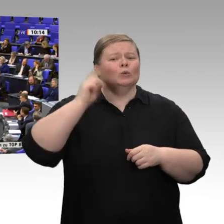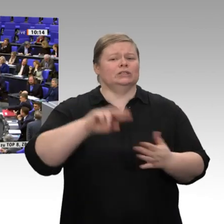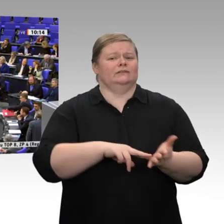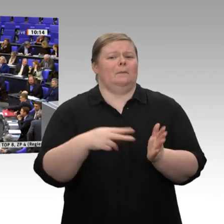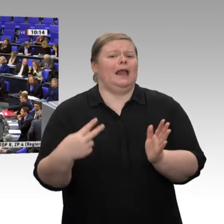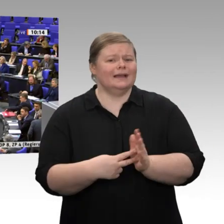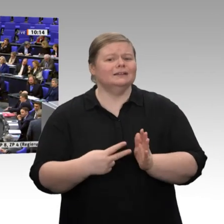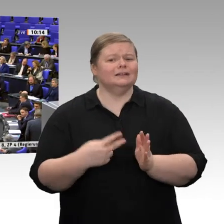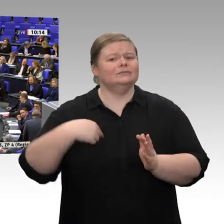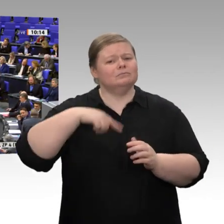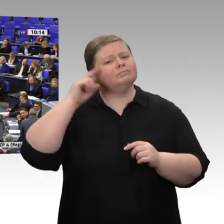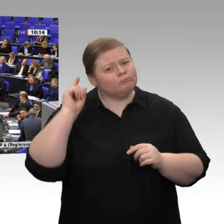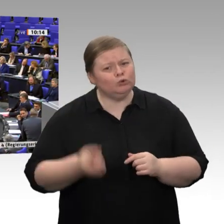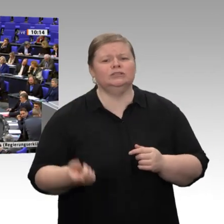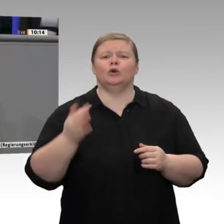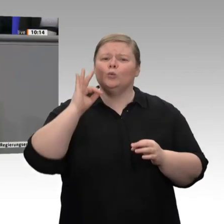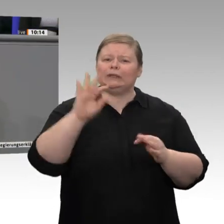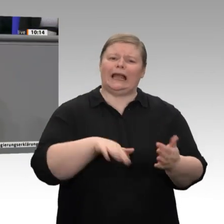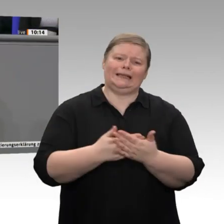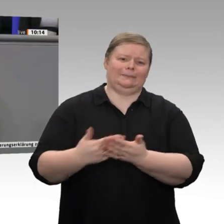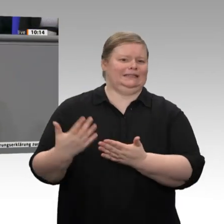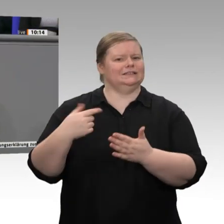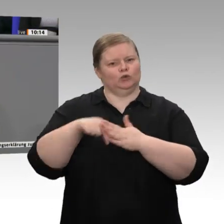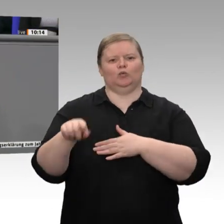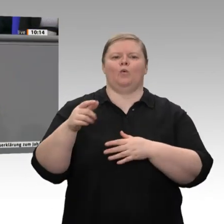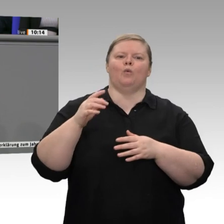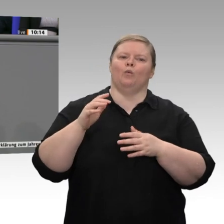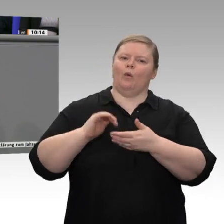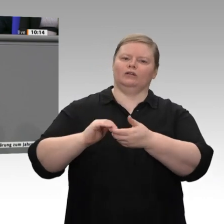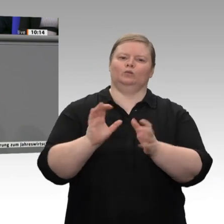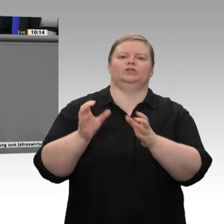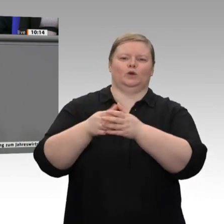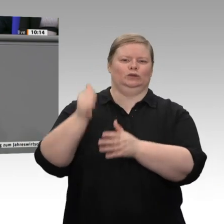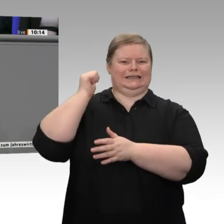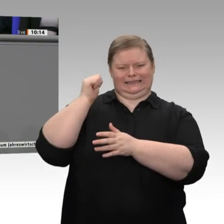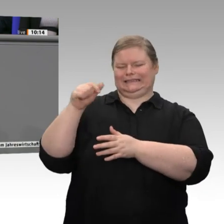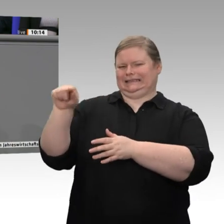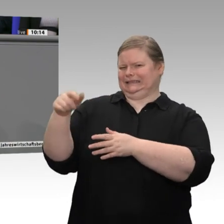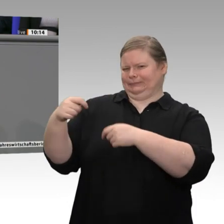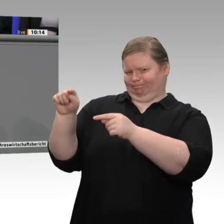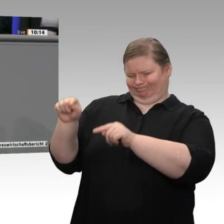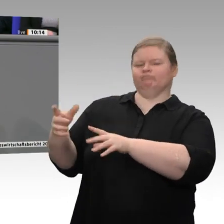insgesamt bei der Strategie für eine nachhaltige Wirtschaft fehlt, ist der Gerechtigkeitsaspekt.